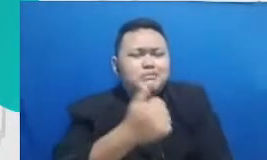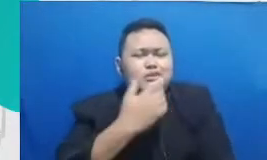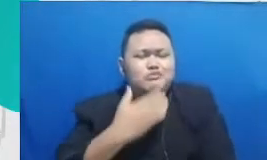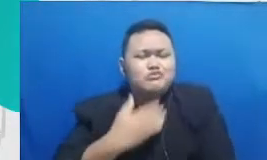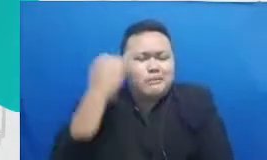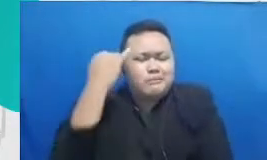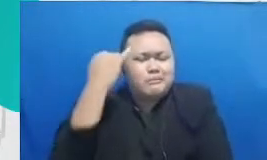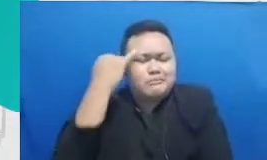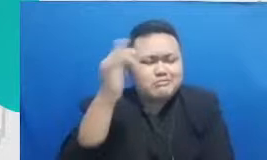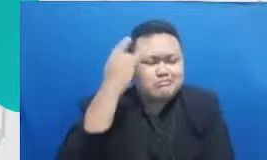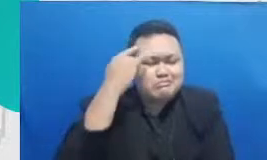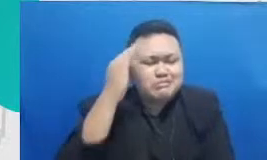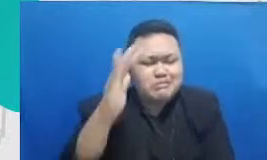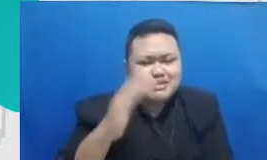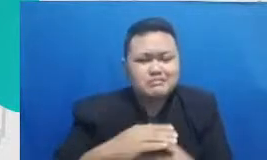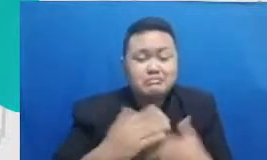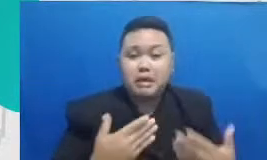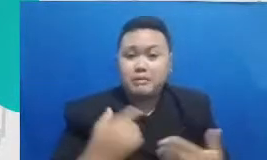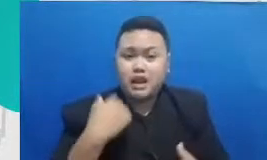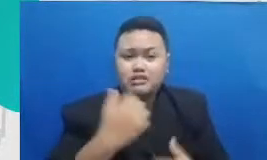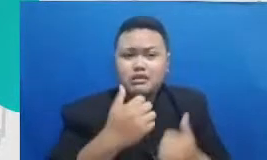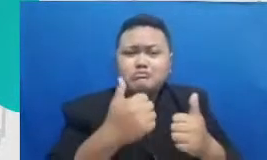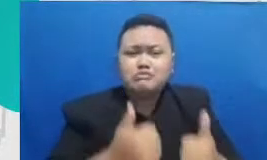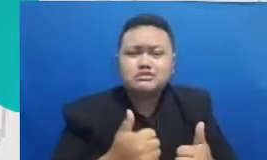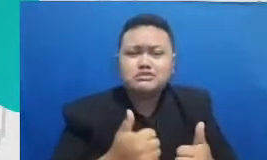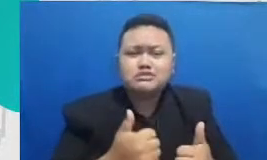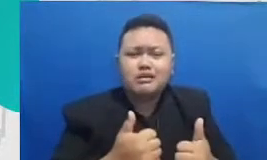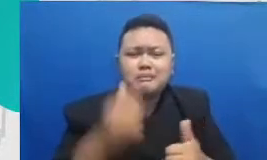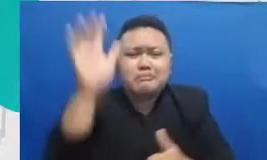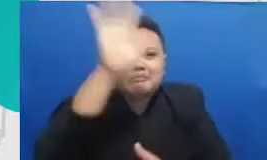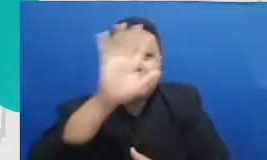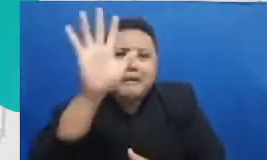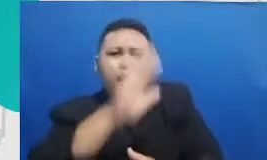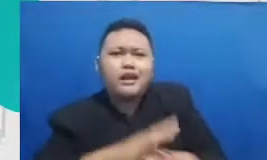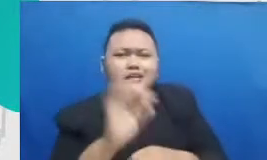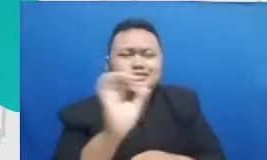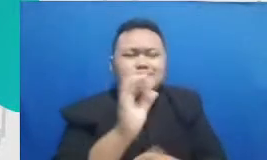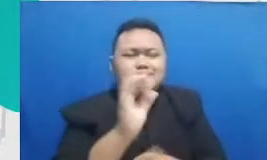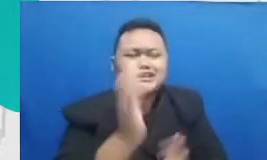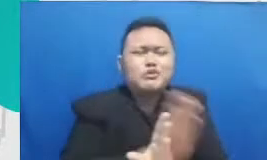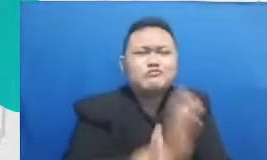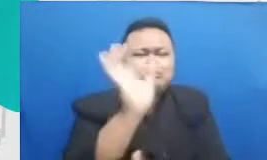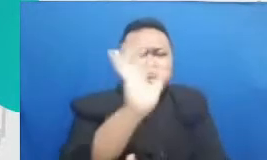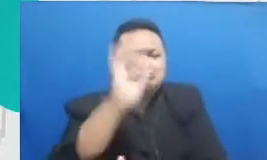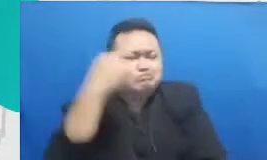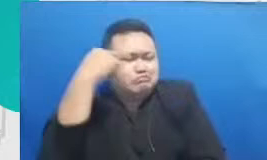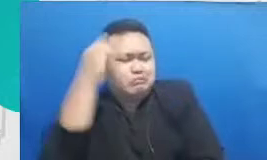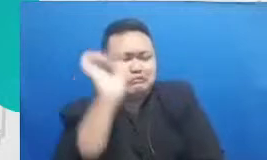membayangkan hal-hal yang mungkin tidak pernah terpikirkan begitu ya itu kan tidak bisa dimiliki